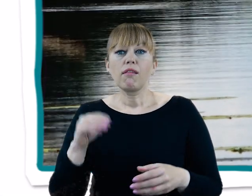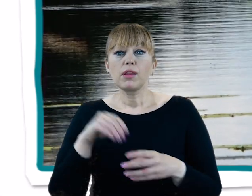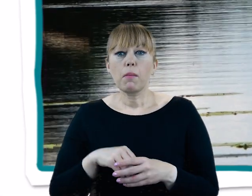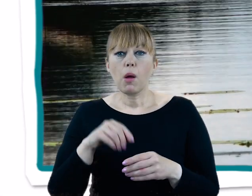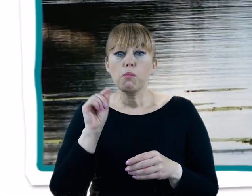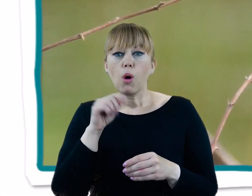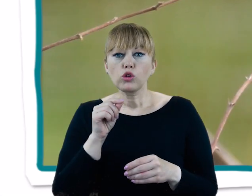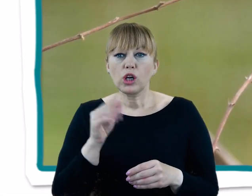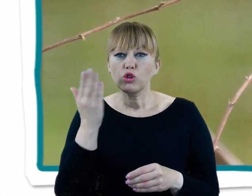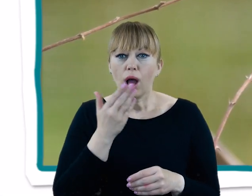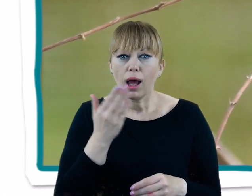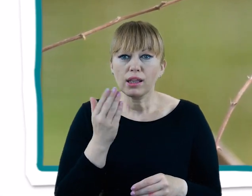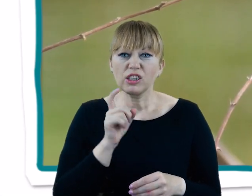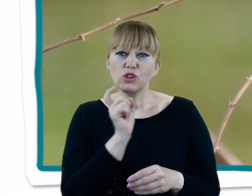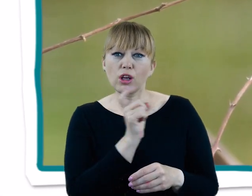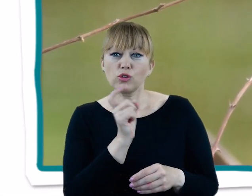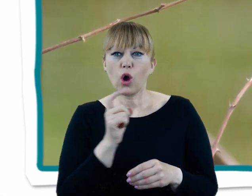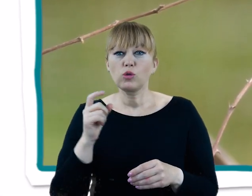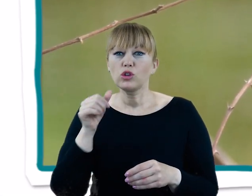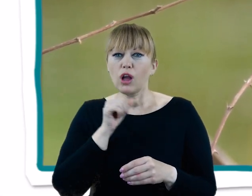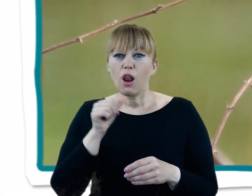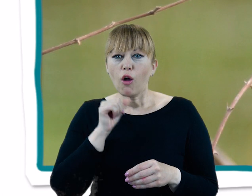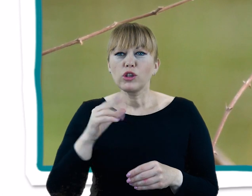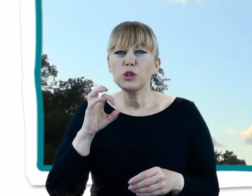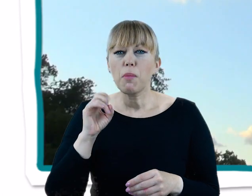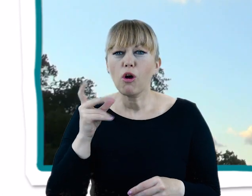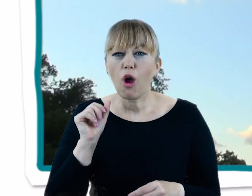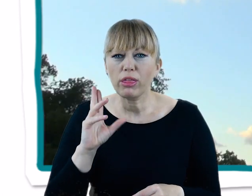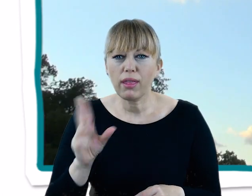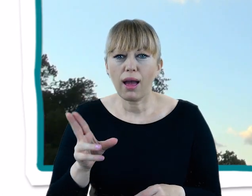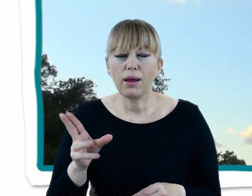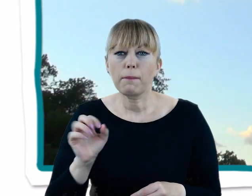bocian czarny, dzięcioł zielony, potrzosy, zimorodek, krogulce czy myszołowy.